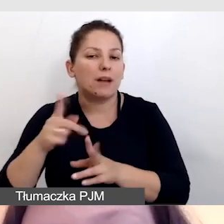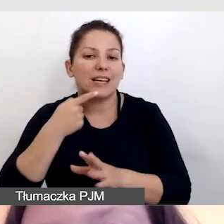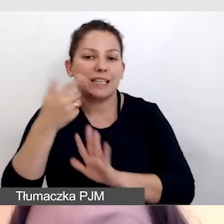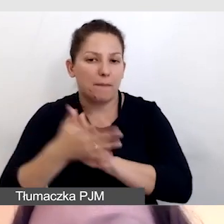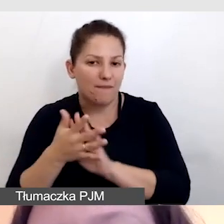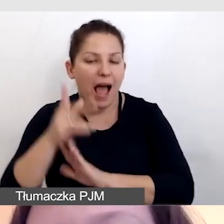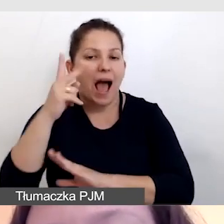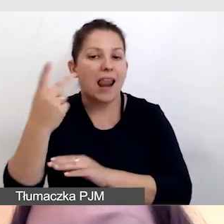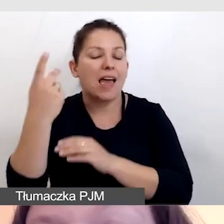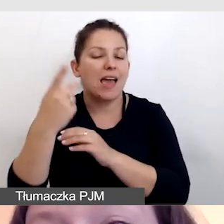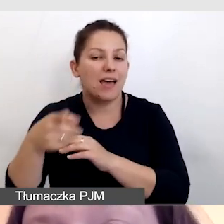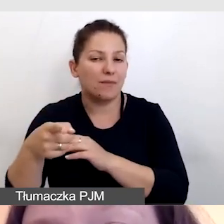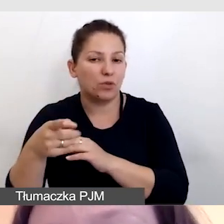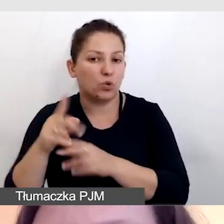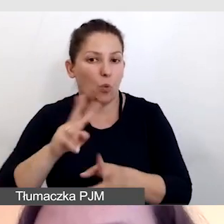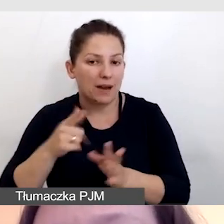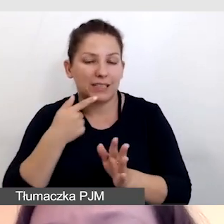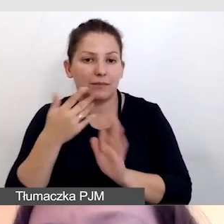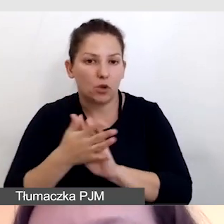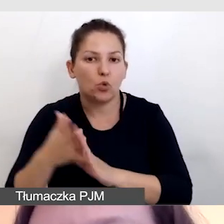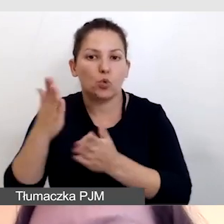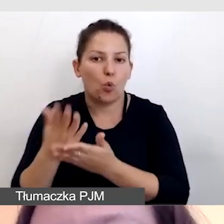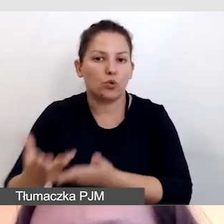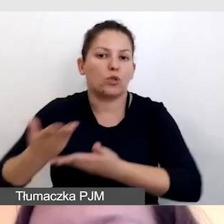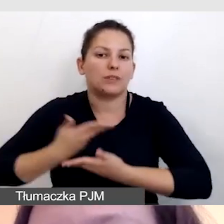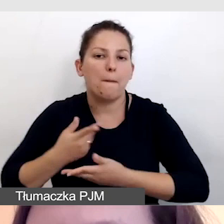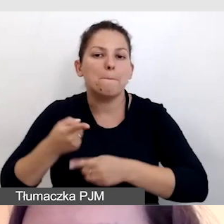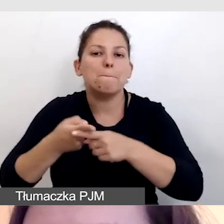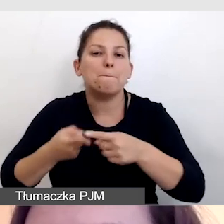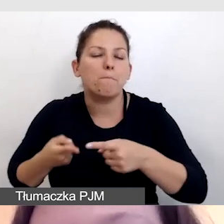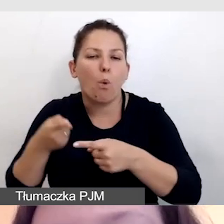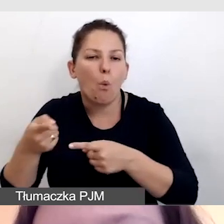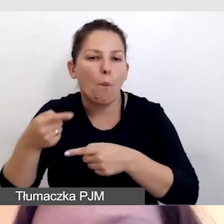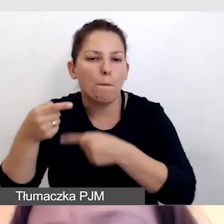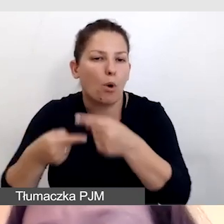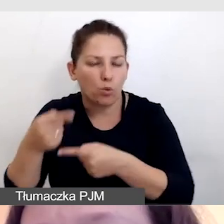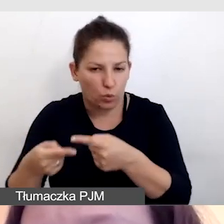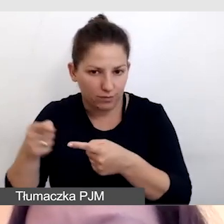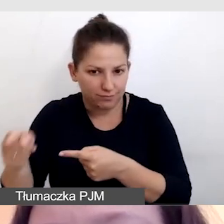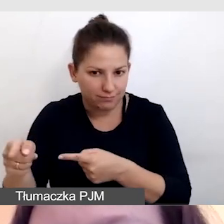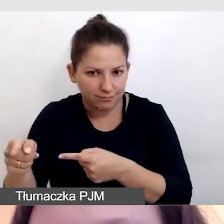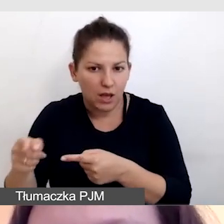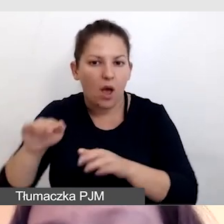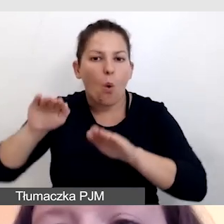ale tłumacz języka migowego już dostawał półprodukt z respeakingu. Czyli skracaliśmy mu drogę,